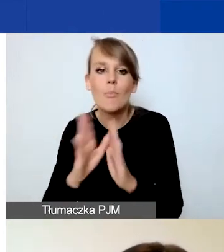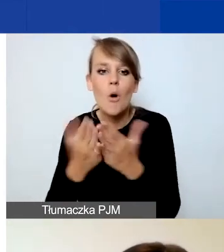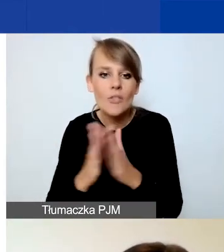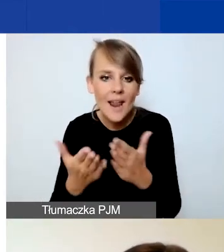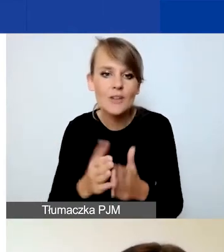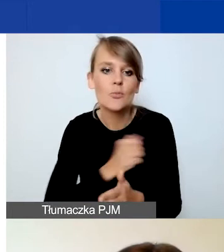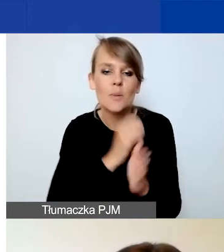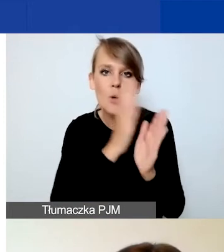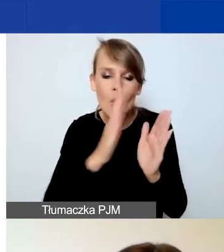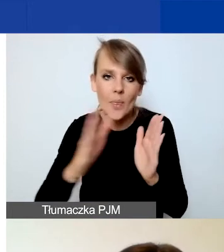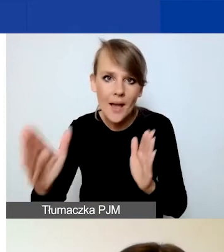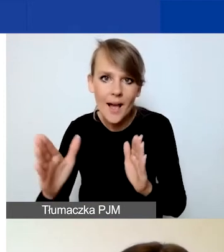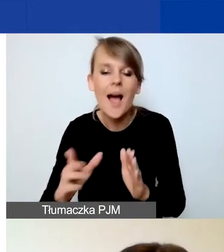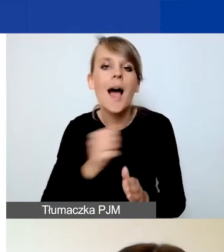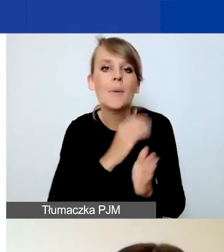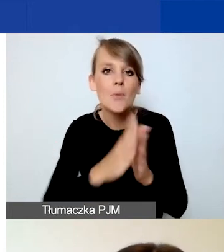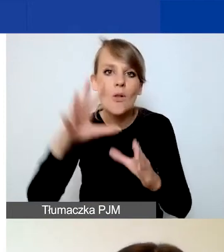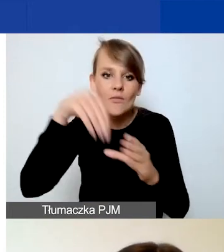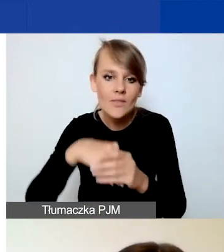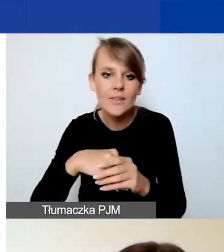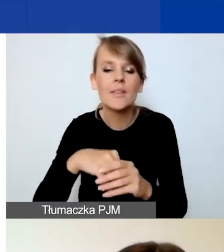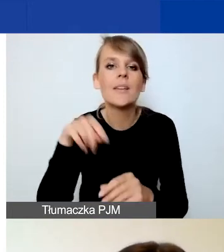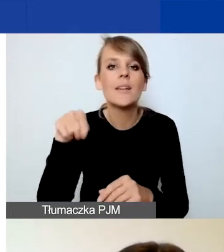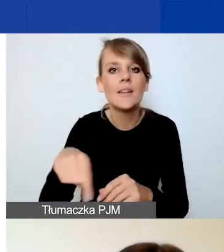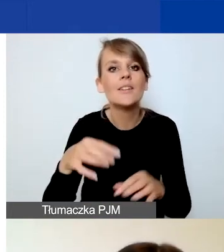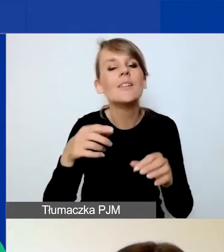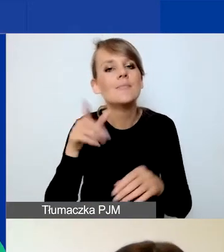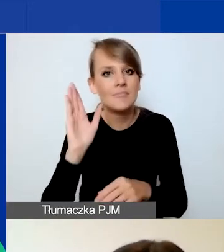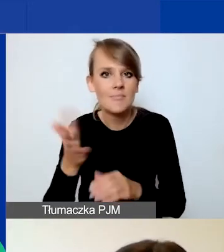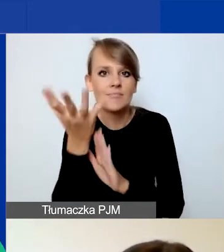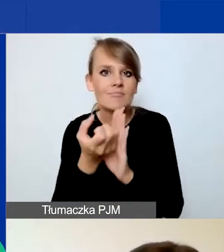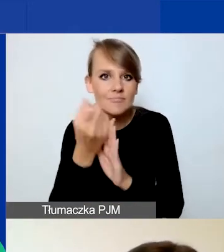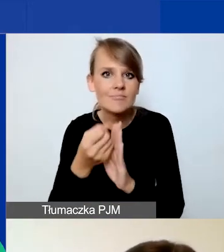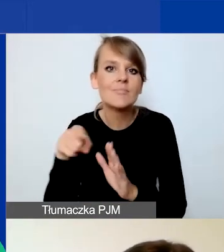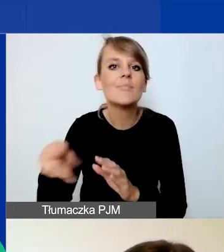W bibliotece znajdą się nagrania z naszego dzisiejszego spotkania oraz prezentacje.